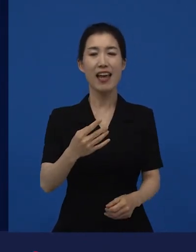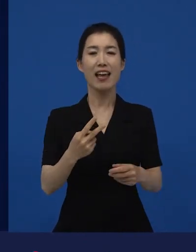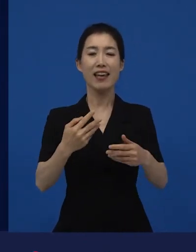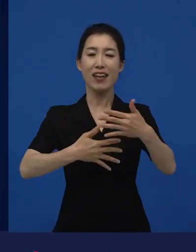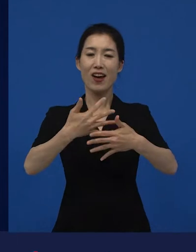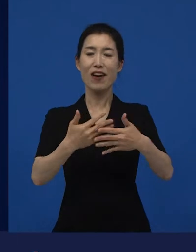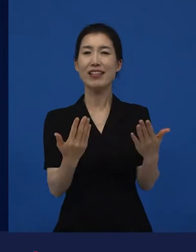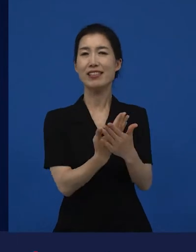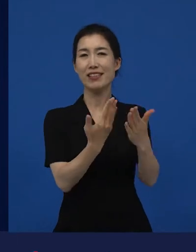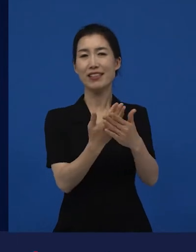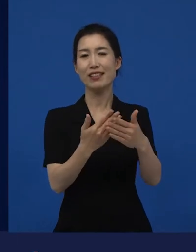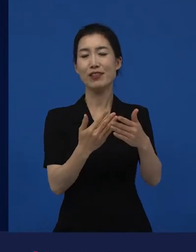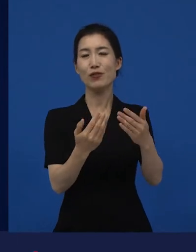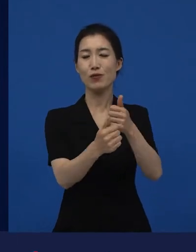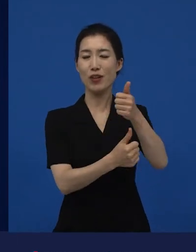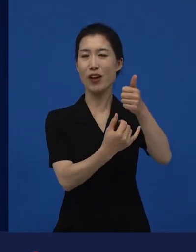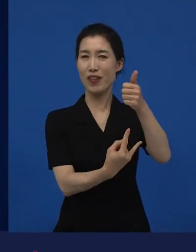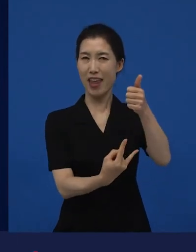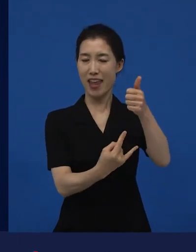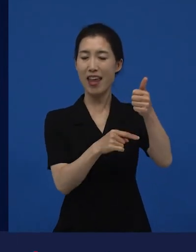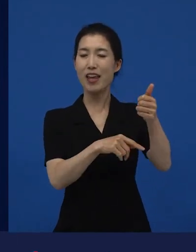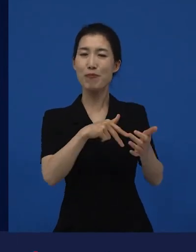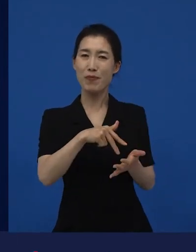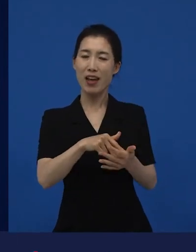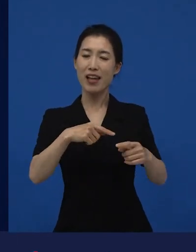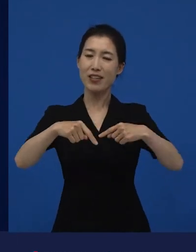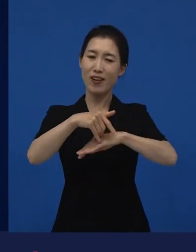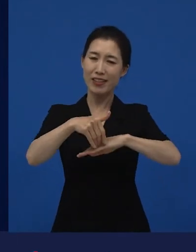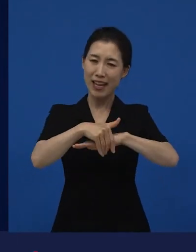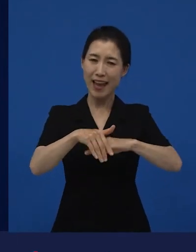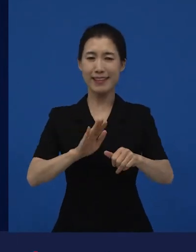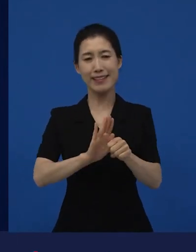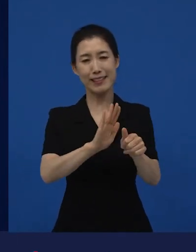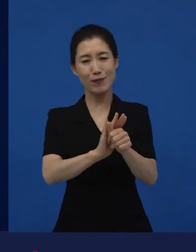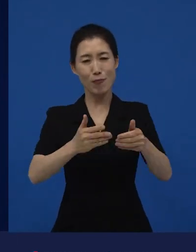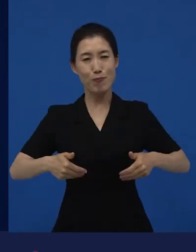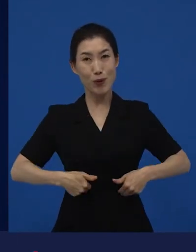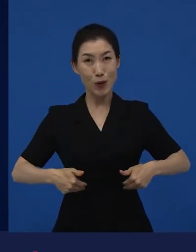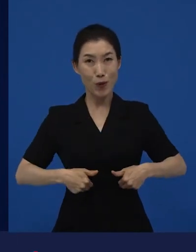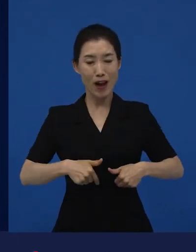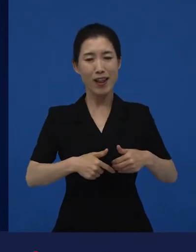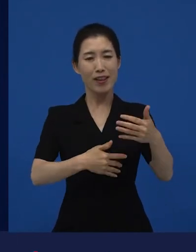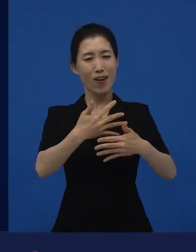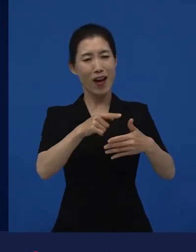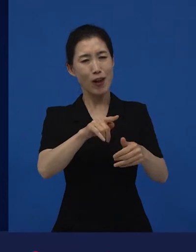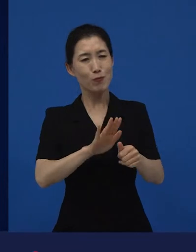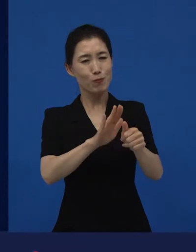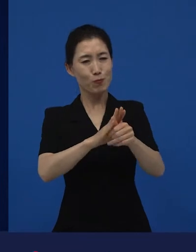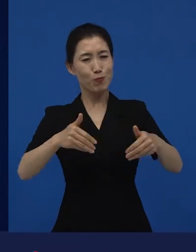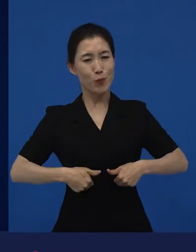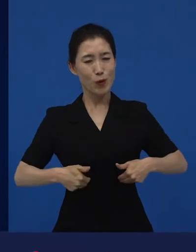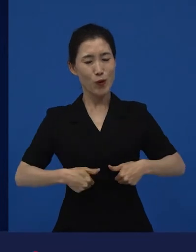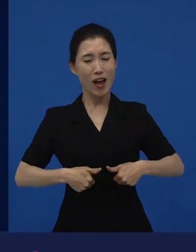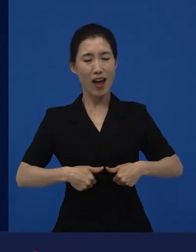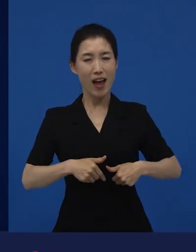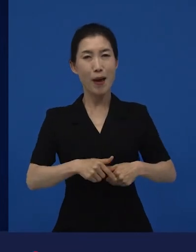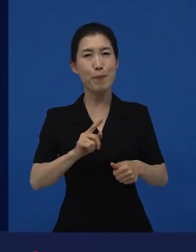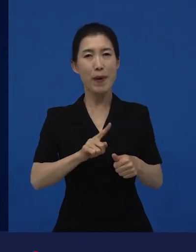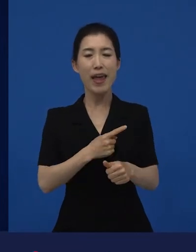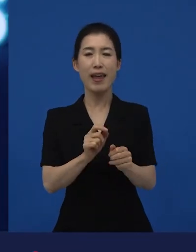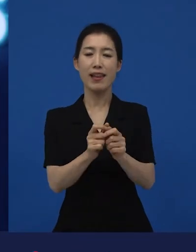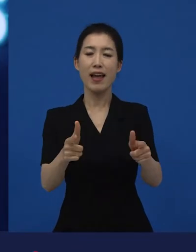영화진흥위원회가 정책적으로 지원하고 배려해야 할 영화들에 대한 지원책이 필요했을 때